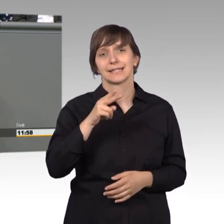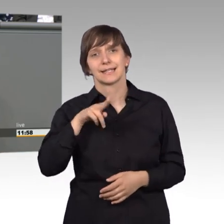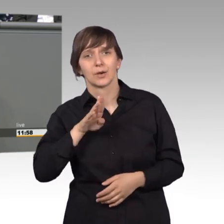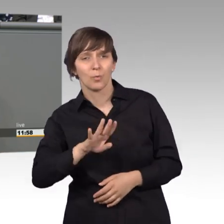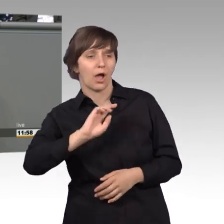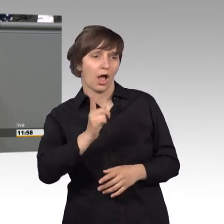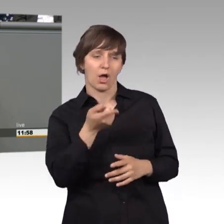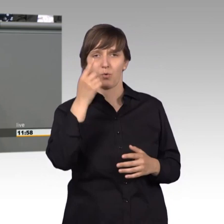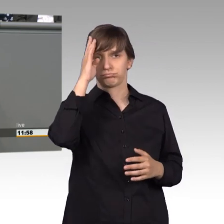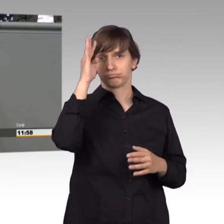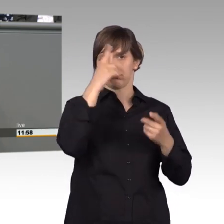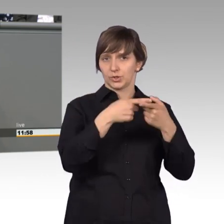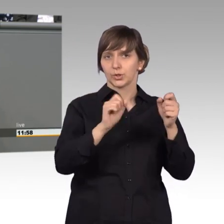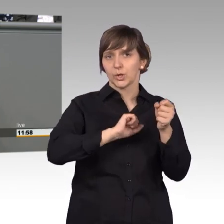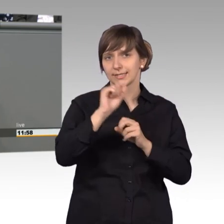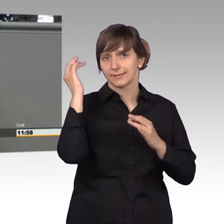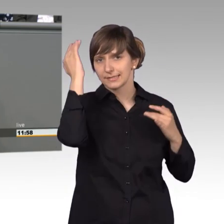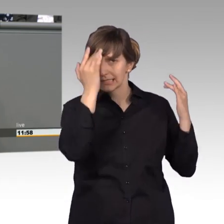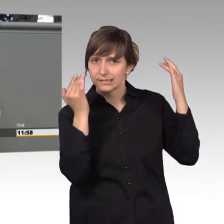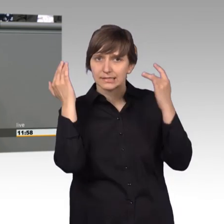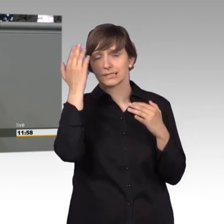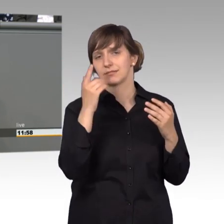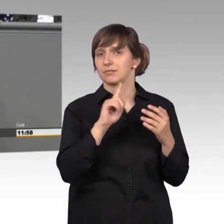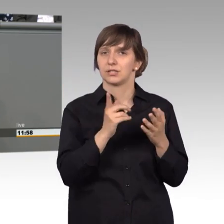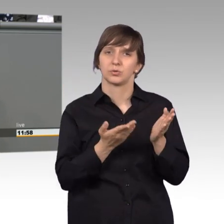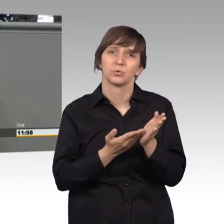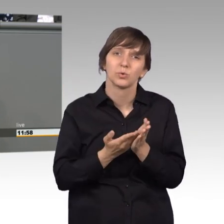mal darüber nachdenken, dass dadurch nicht jahrelang bestimmte Petitionen